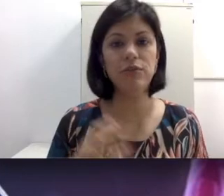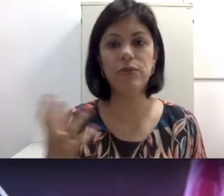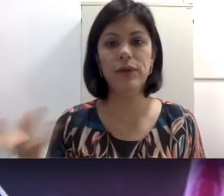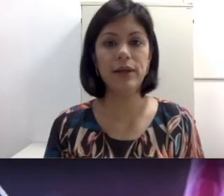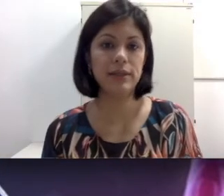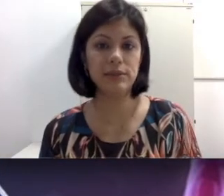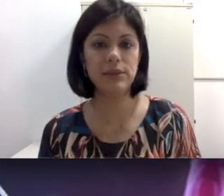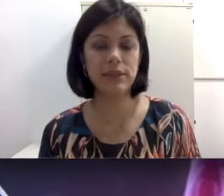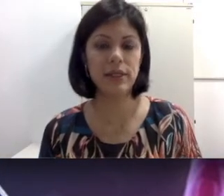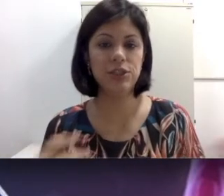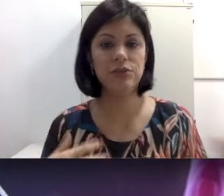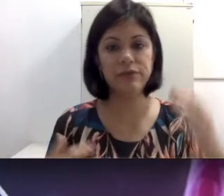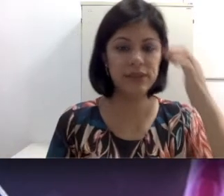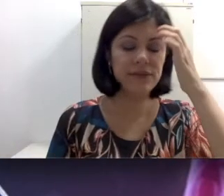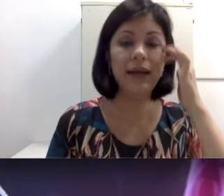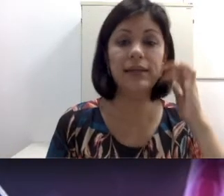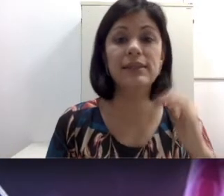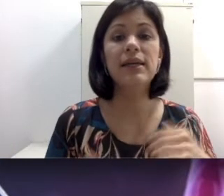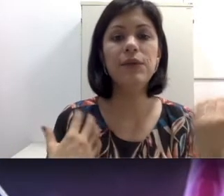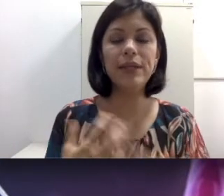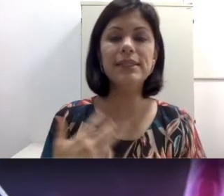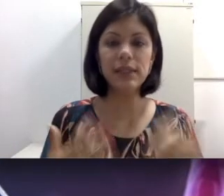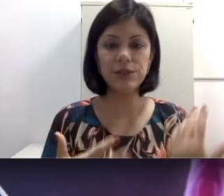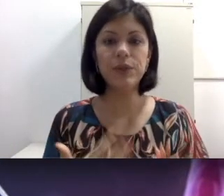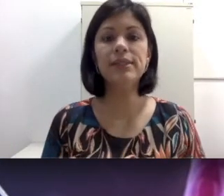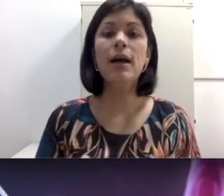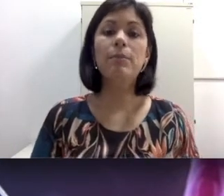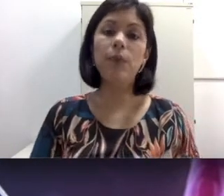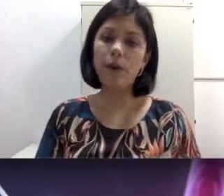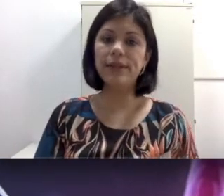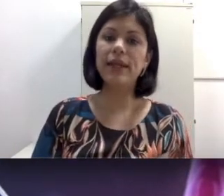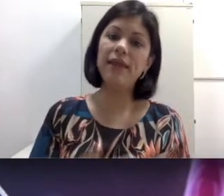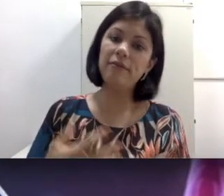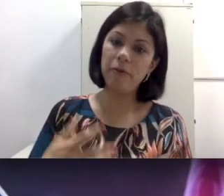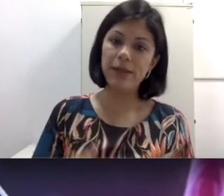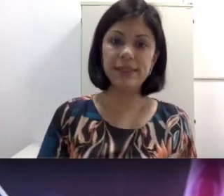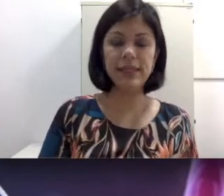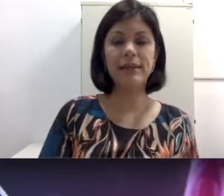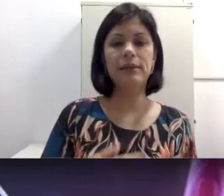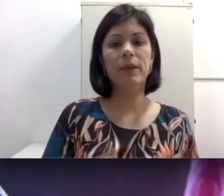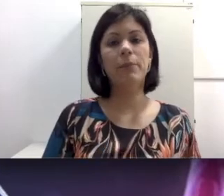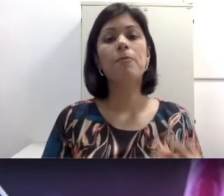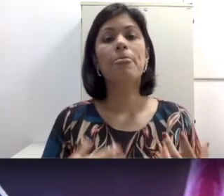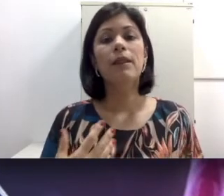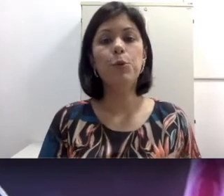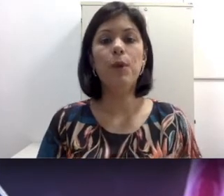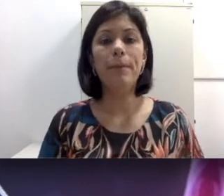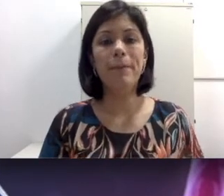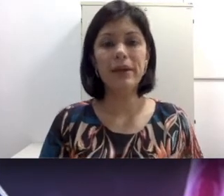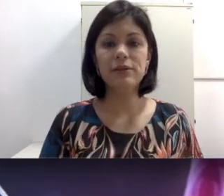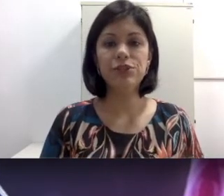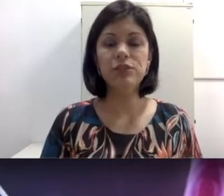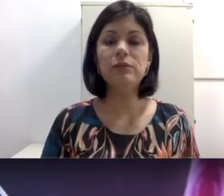e a cria sangue negativo. Essas questões podem influenciar também numa perda auditiva